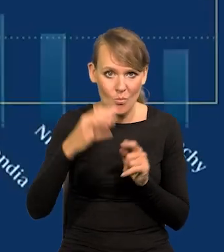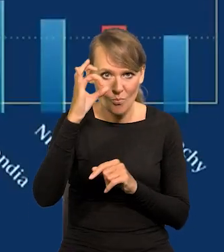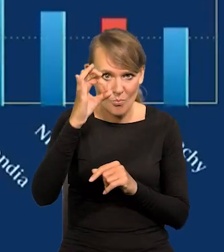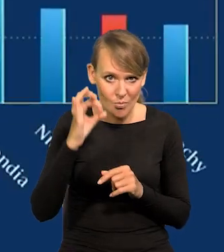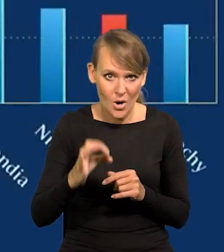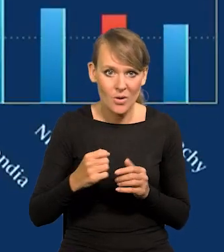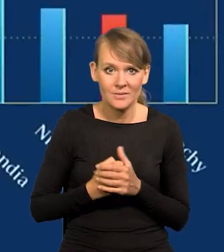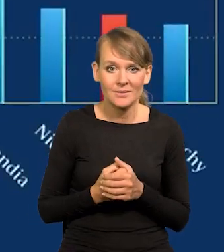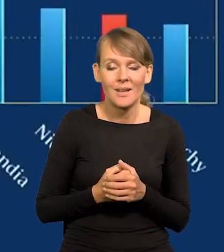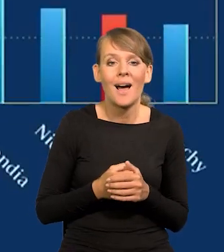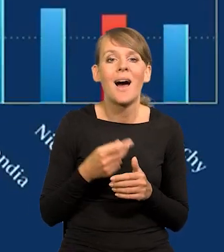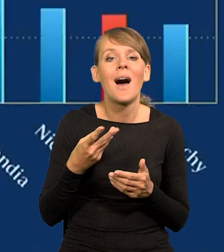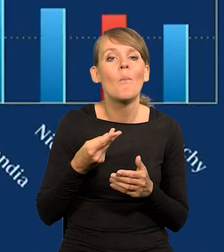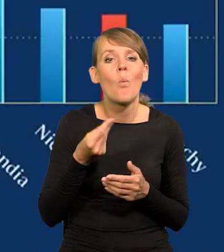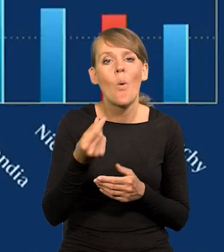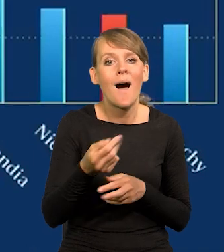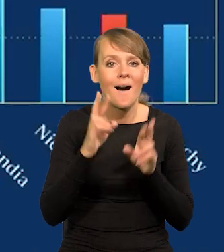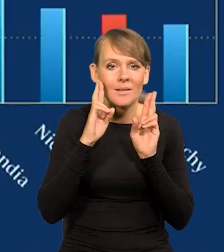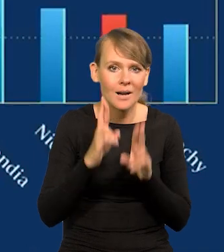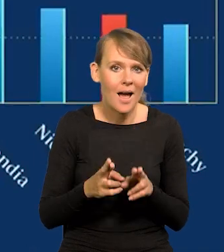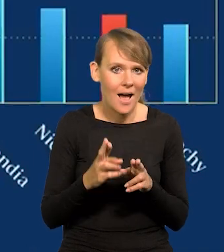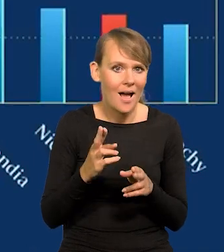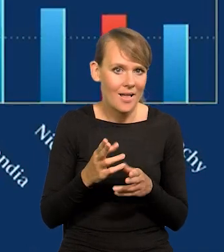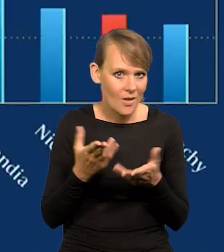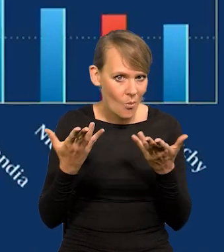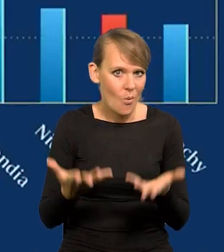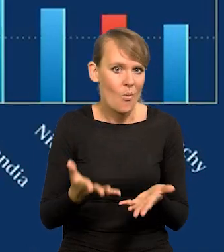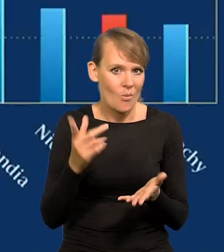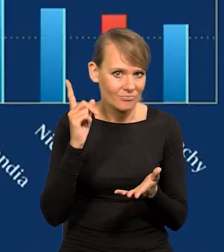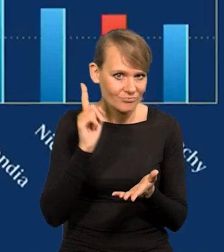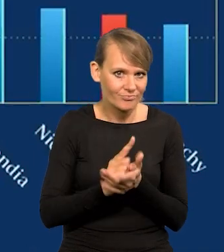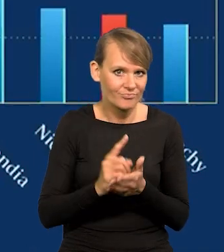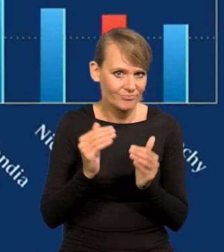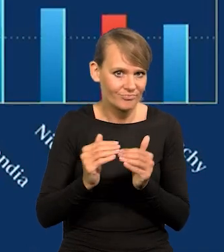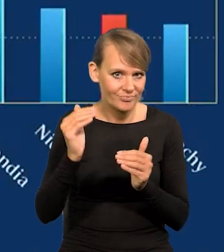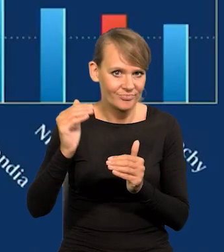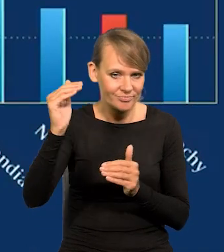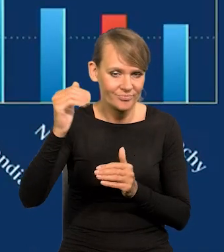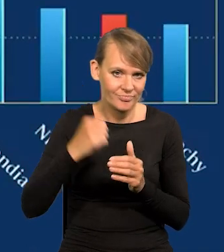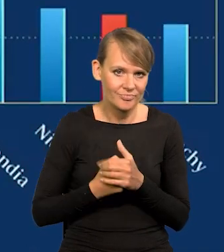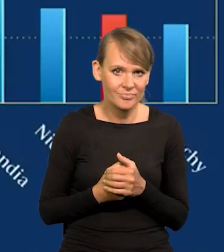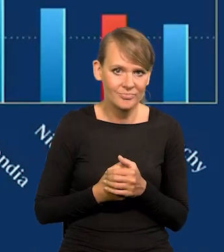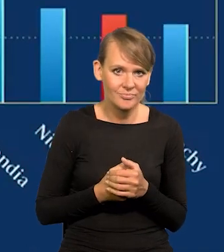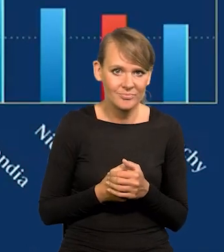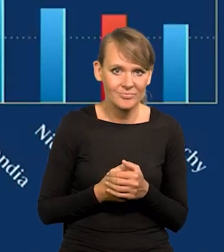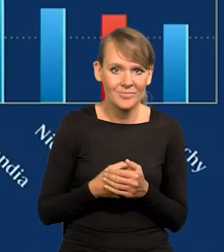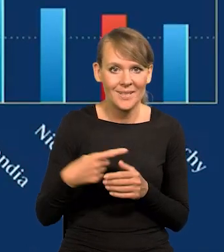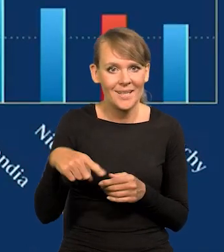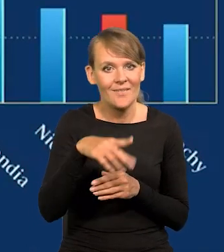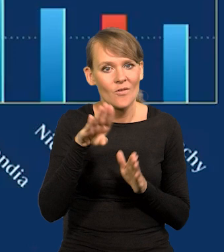i płace realne zaczynają rosnąć wreszcie. Wreszcie z punktu widzenia zwykłych obywateli.